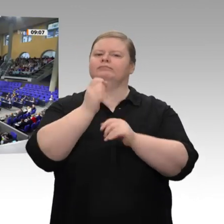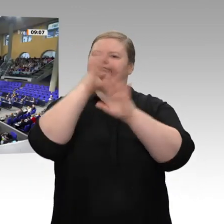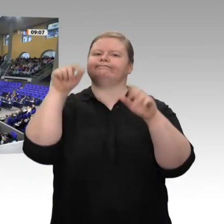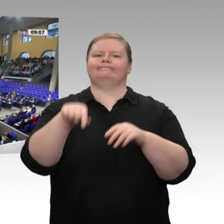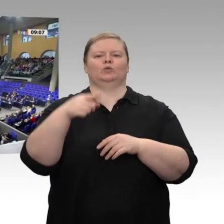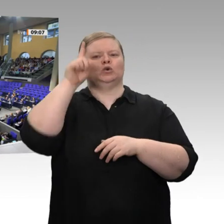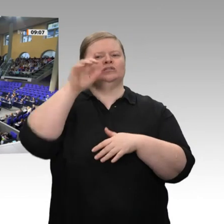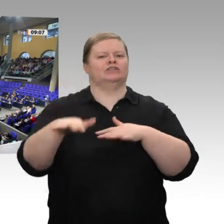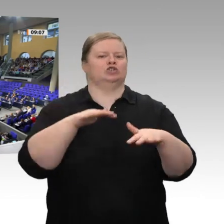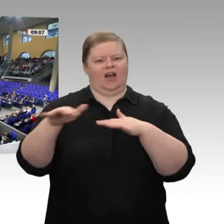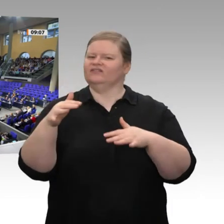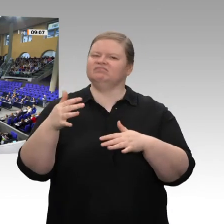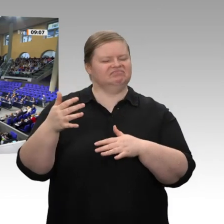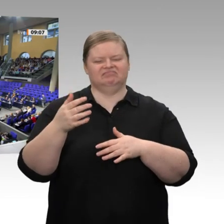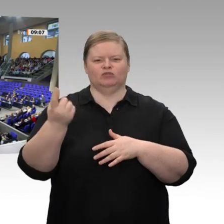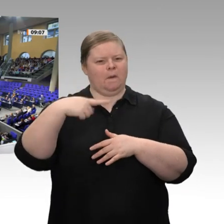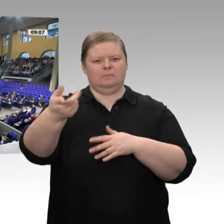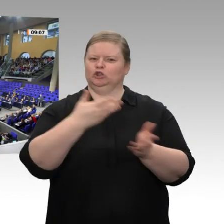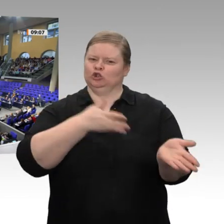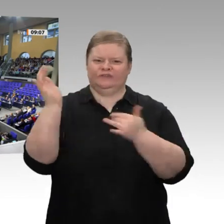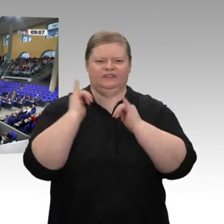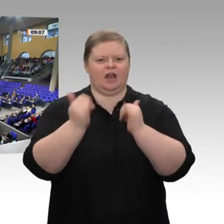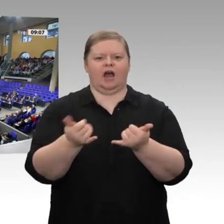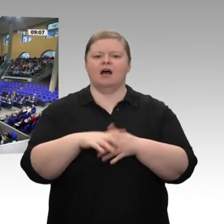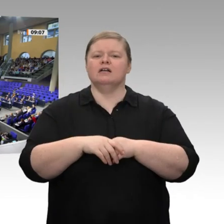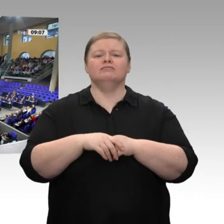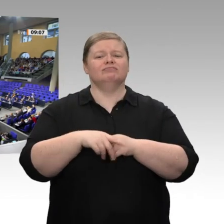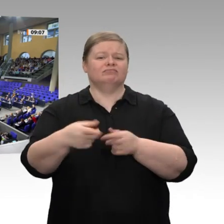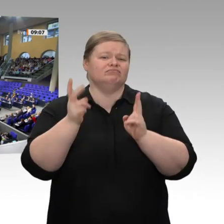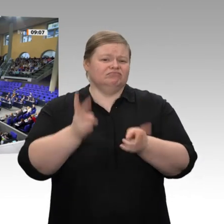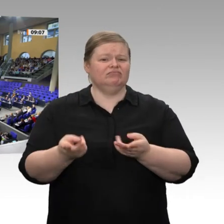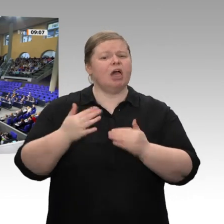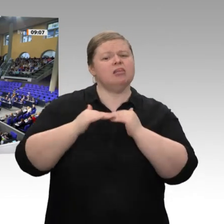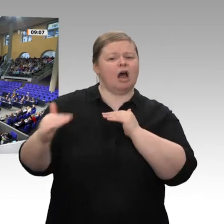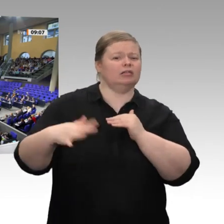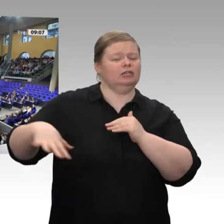geschadet. Wir sollten unsere Stärken herausstellen und nicht unser Licht unter den Scheffel